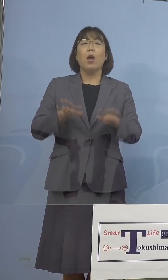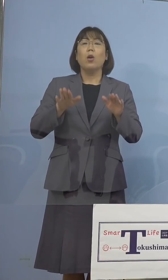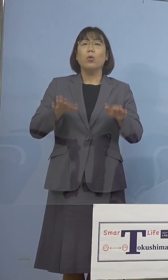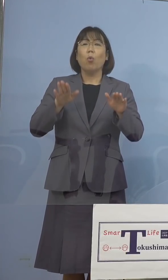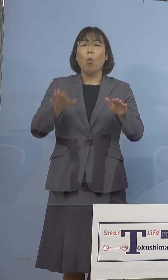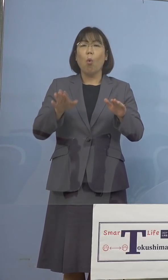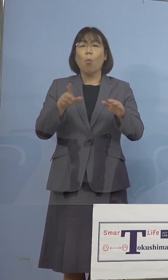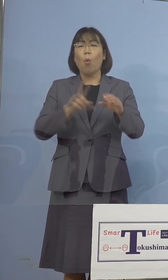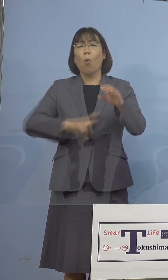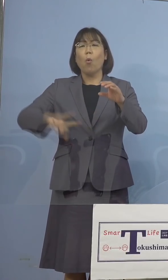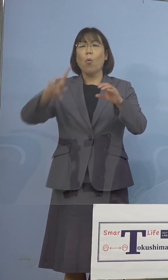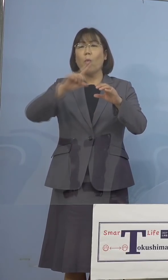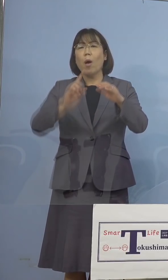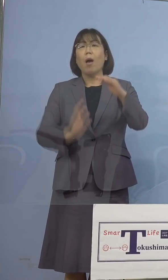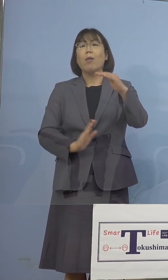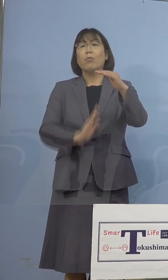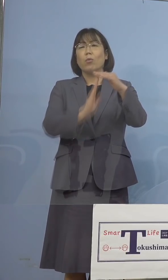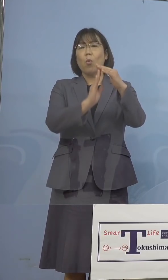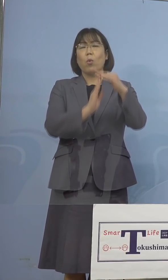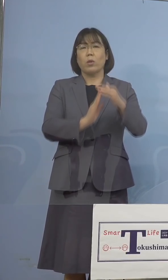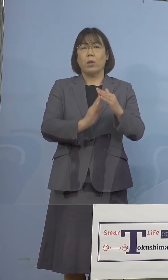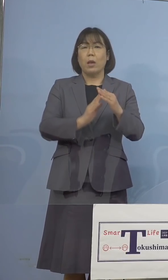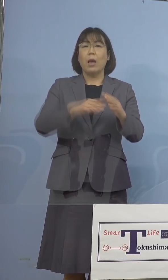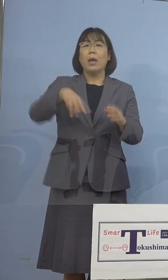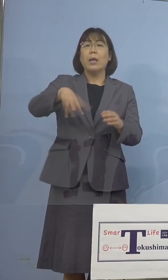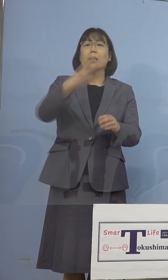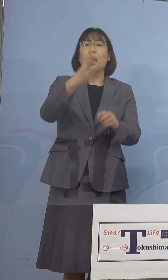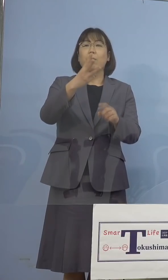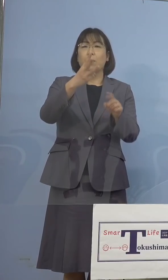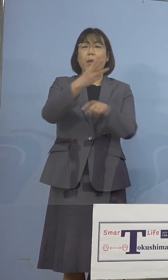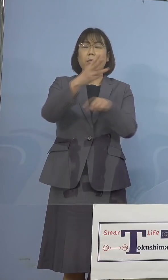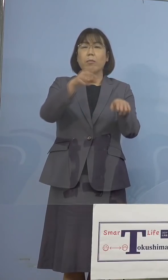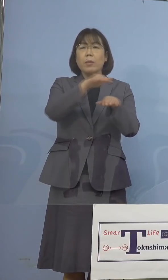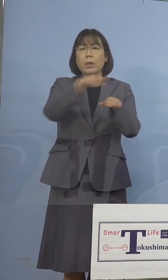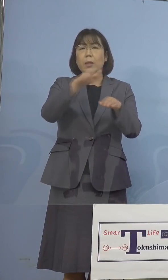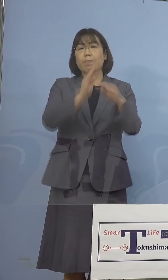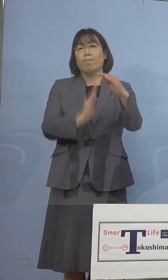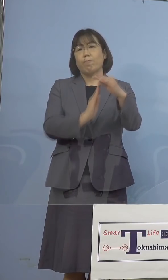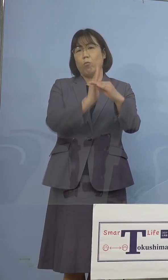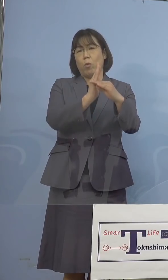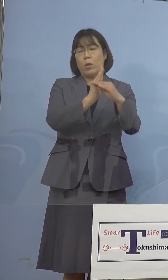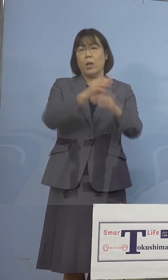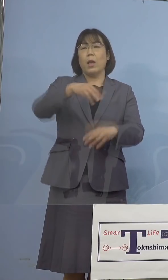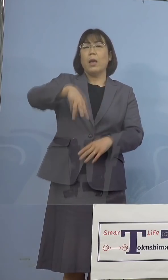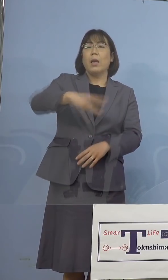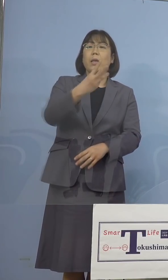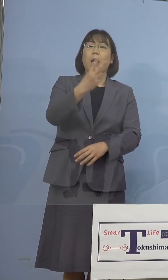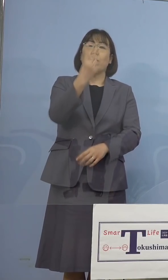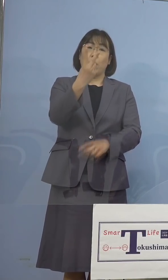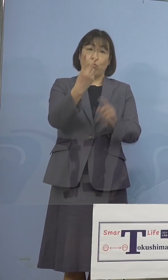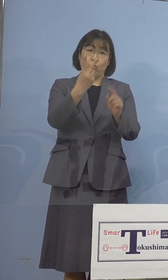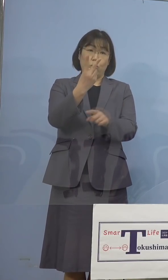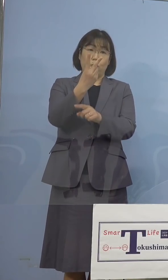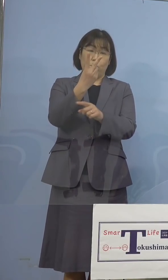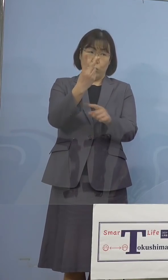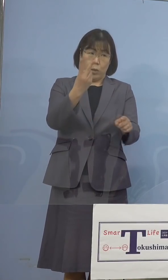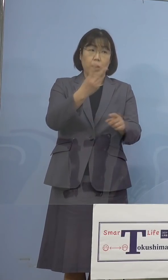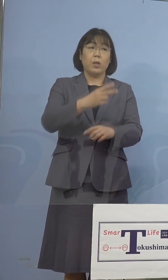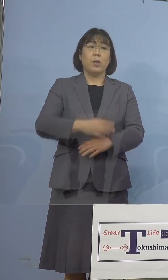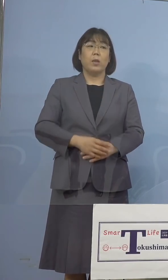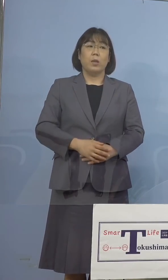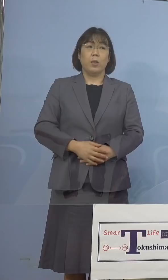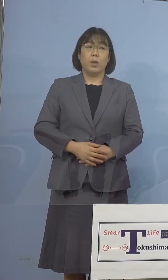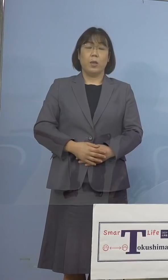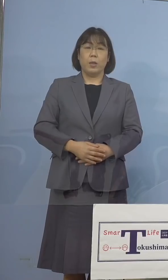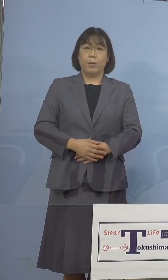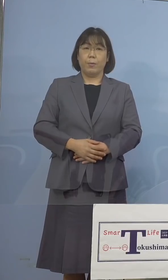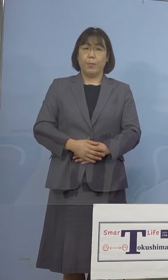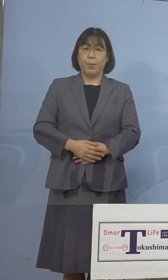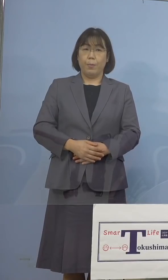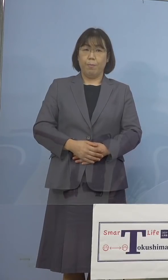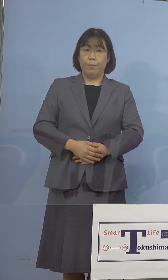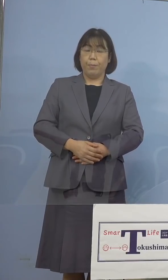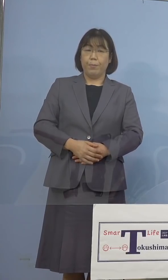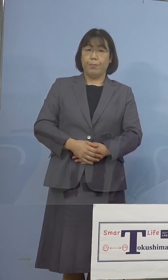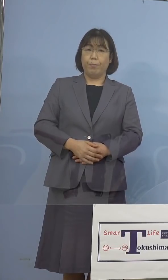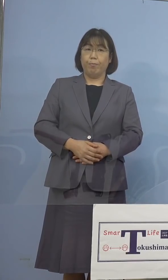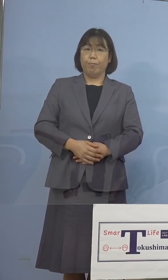更新して、ついに300人台に突入 302名となったところであります